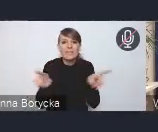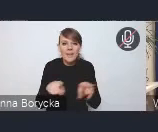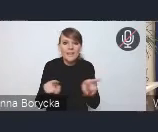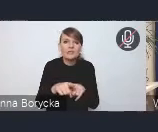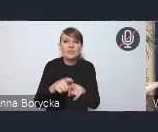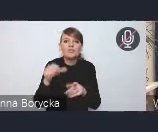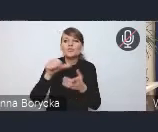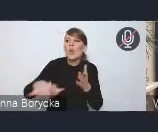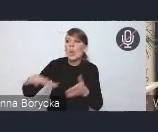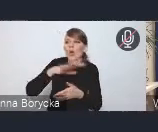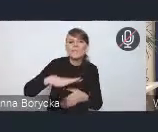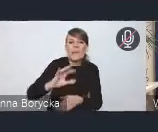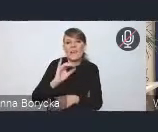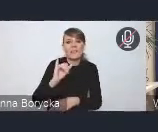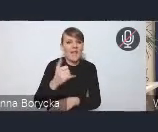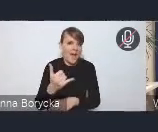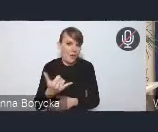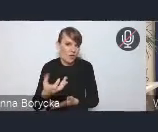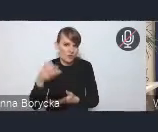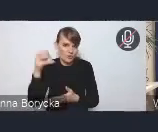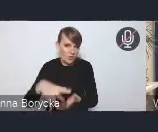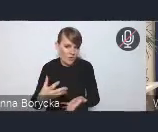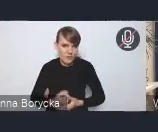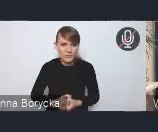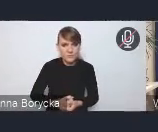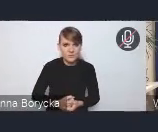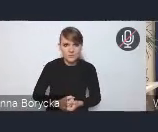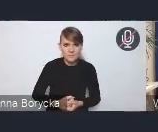w jakim żyją mieszkańcy miast.